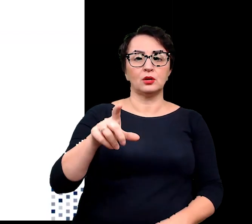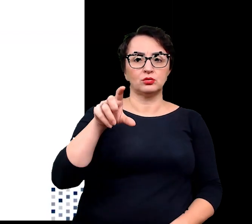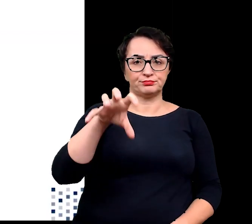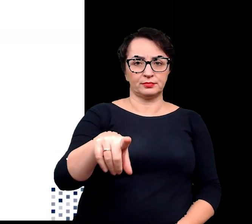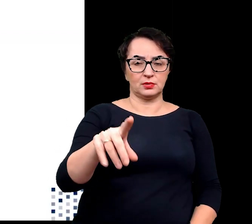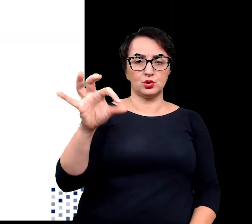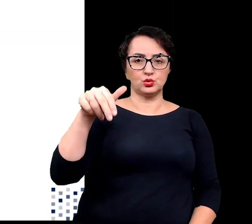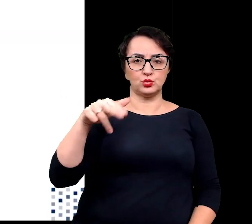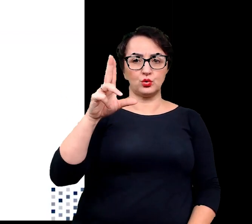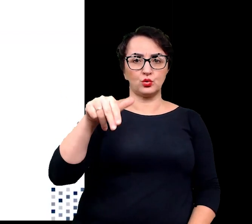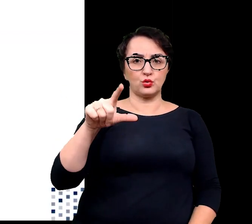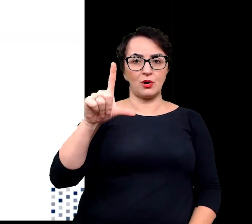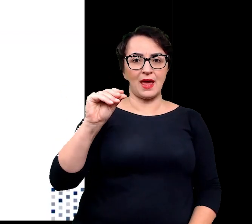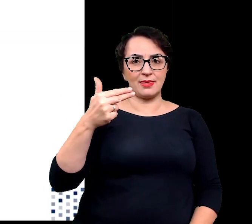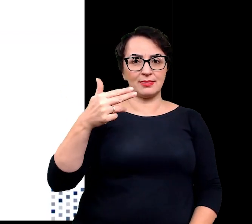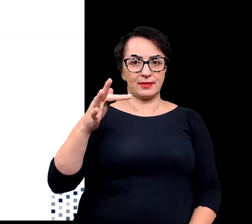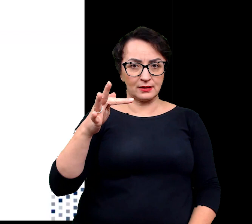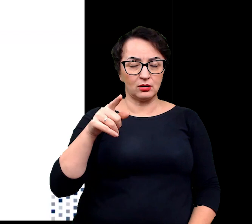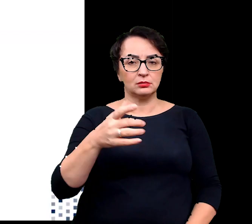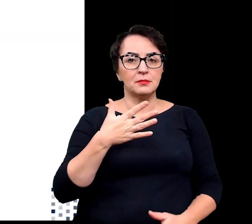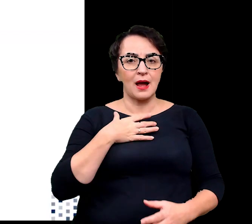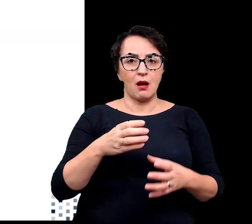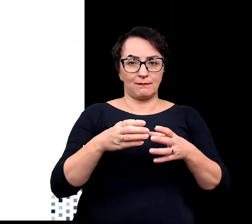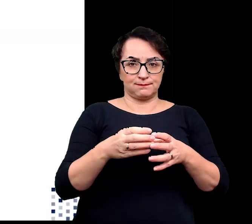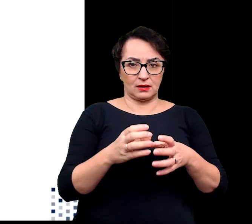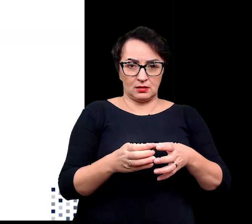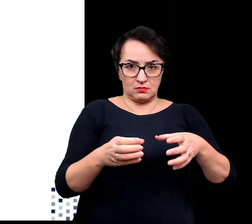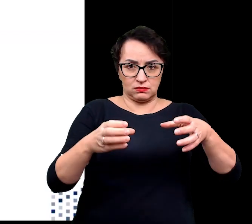u których następuje gromadzenie wody w zgrubiałych pędach,